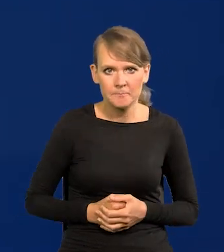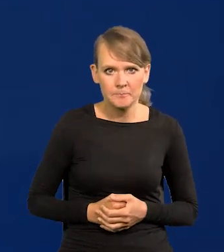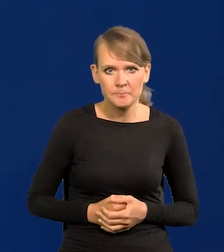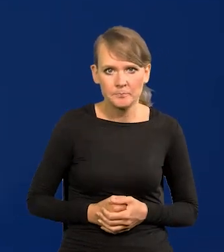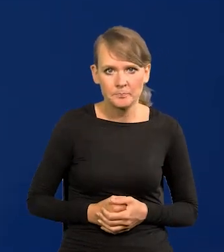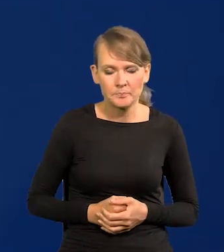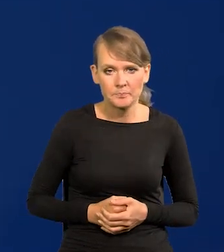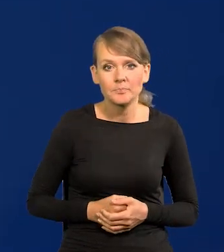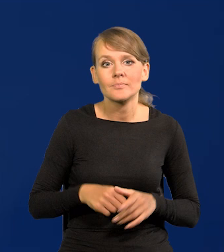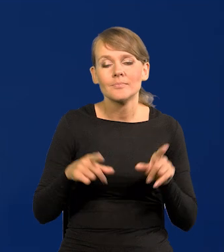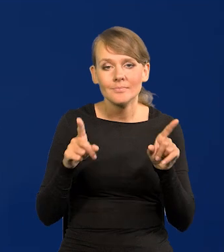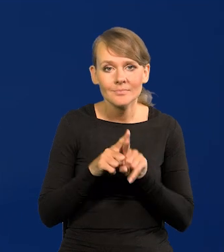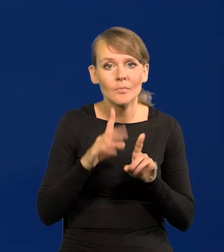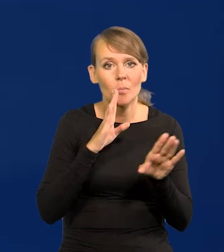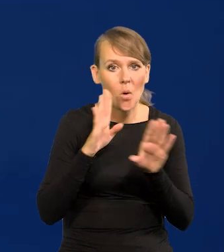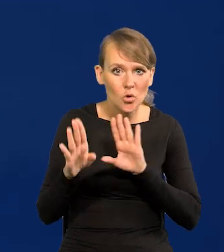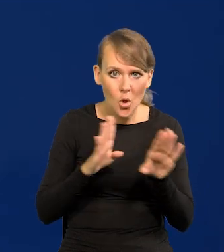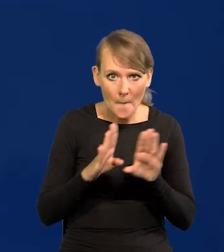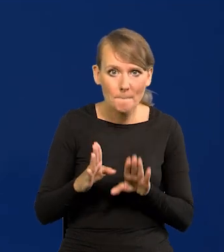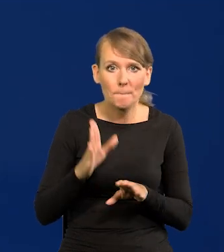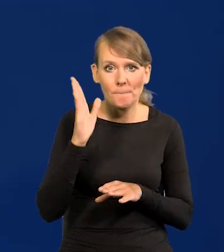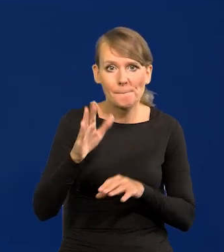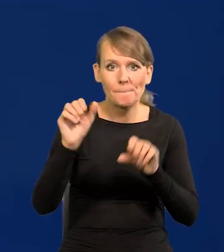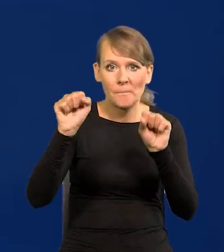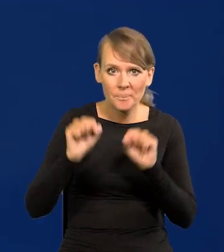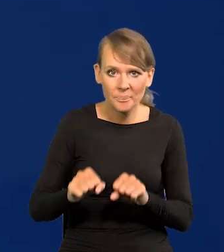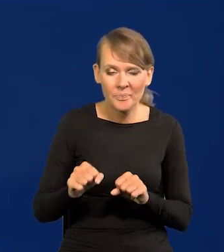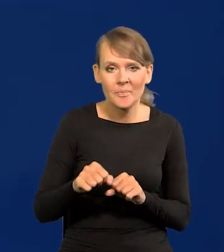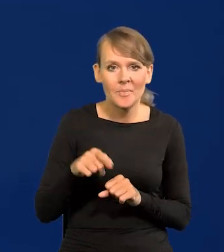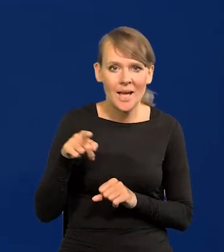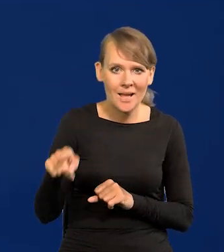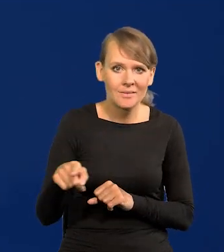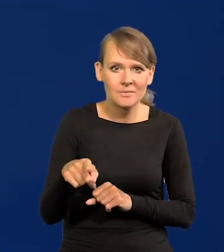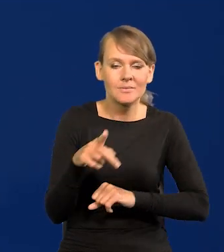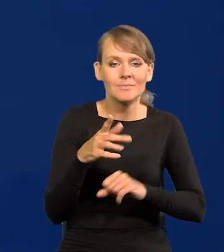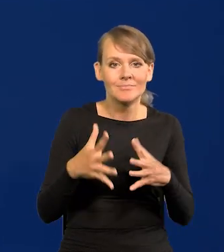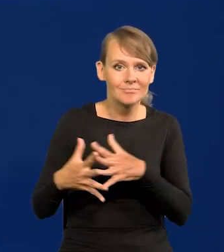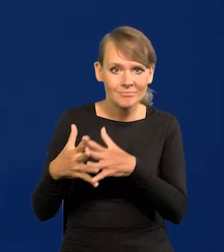Tak samo, podobnie ma być w Stanach Zjednoczonych